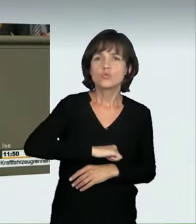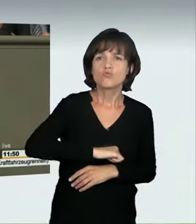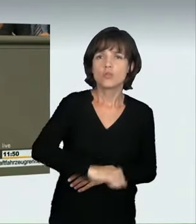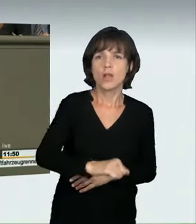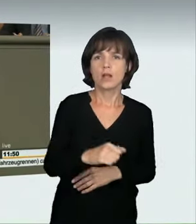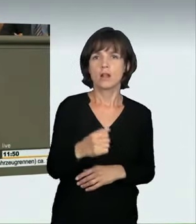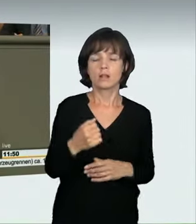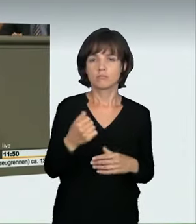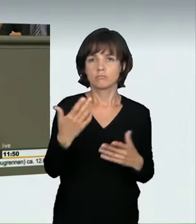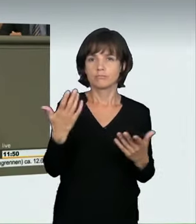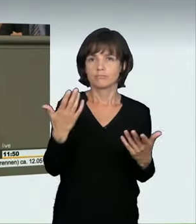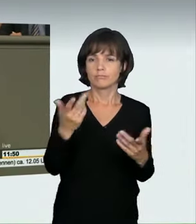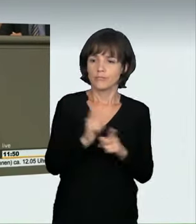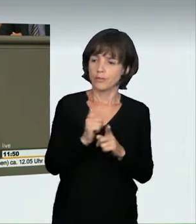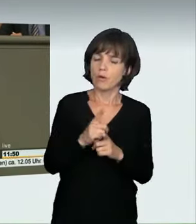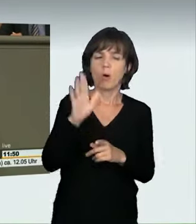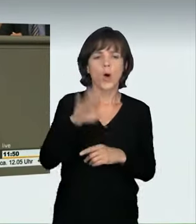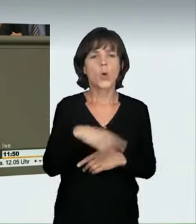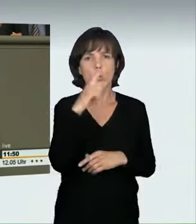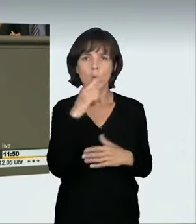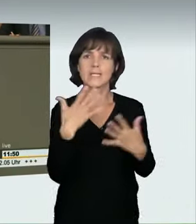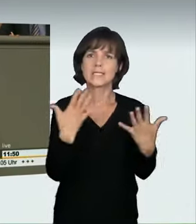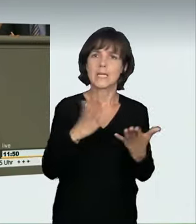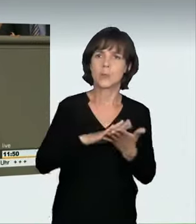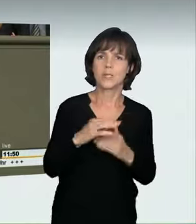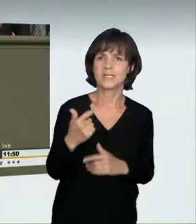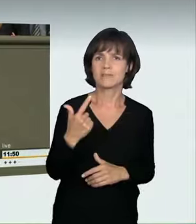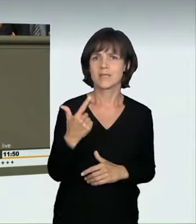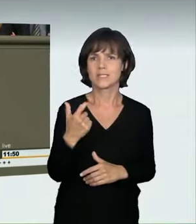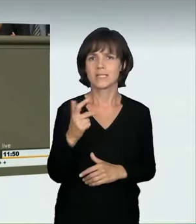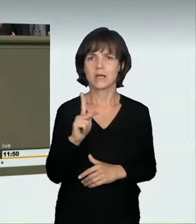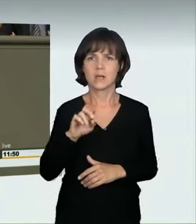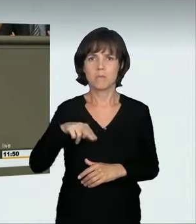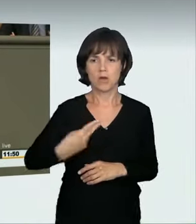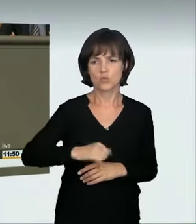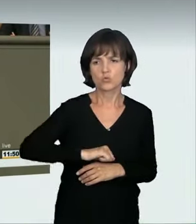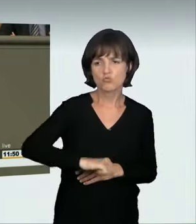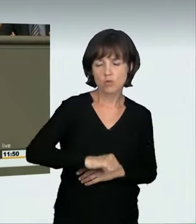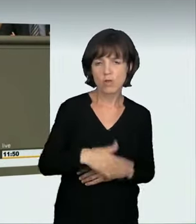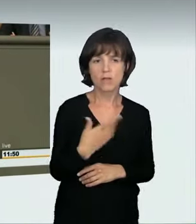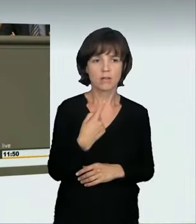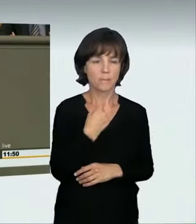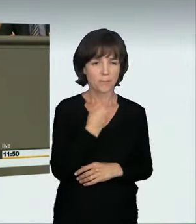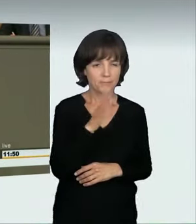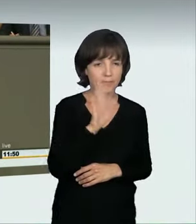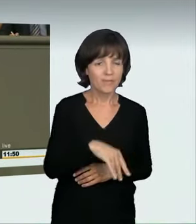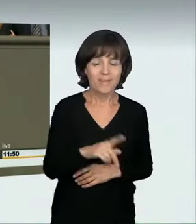dass hier und da 10 km/h oder 20 km/h mehr als erlaubt gefahren wurde. Aber auch das ist nicht trivial. So etwas gehört sich nicht;